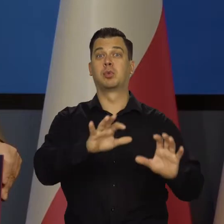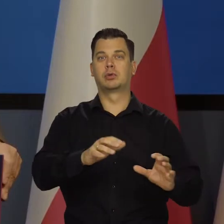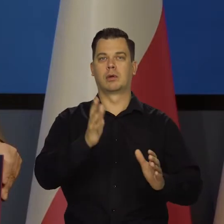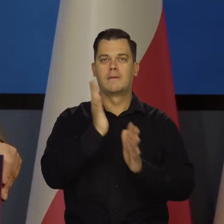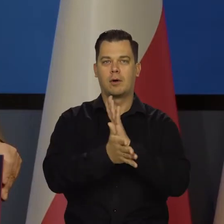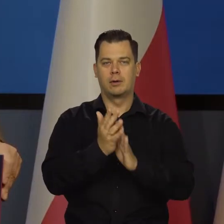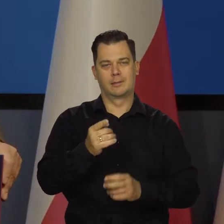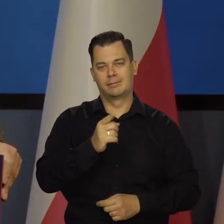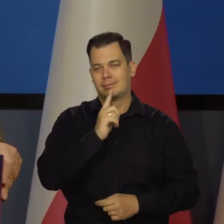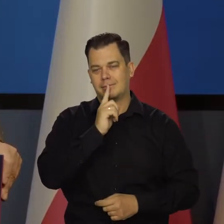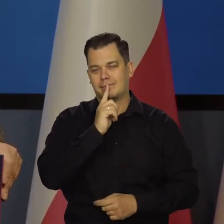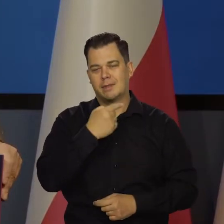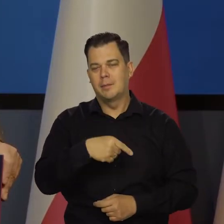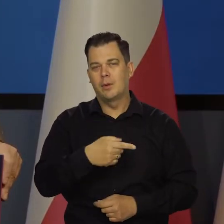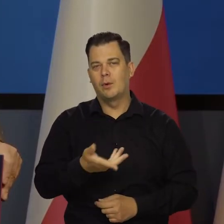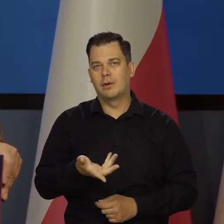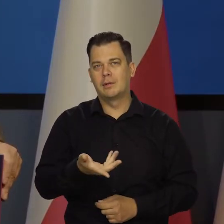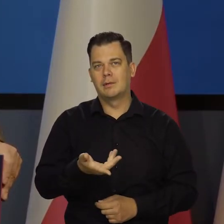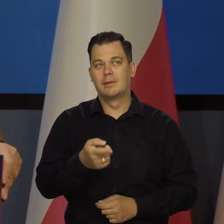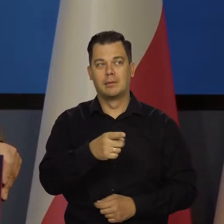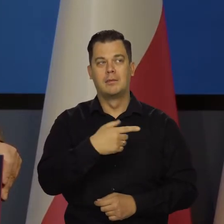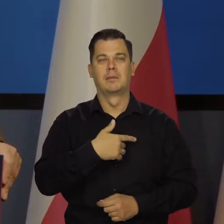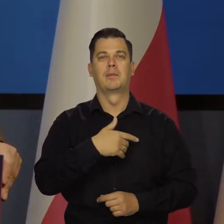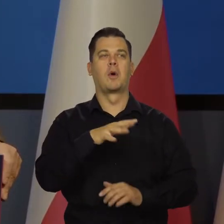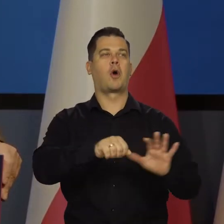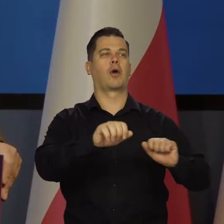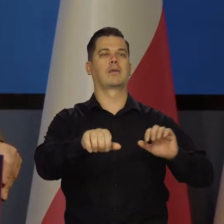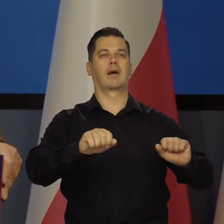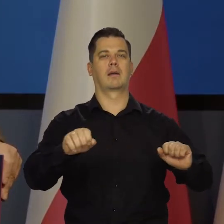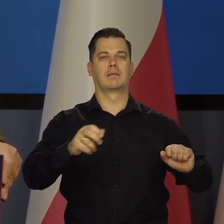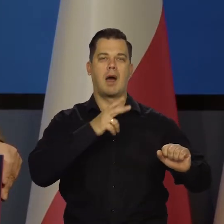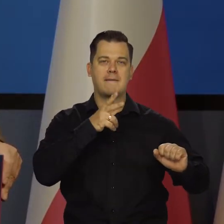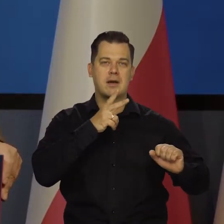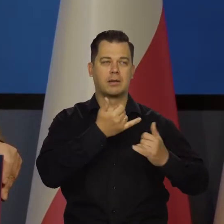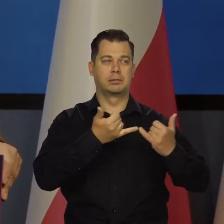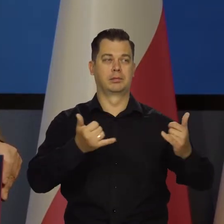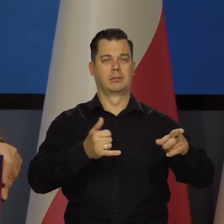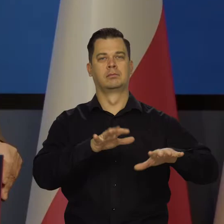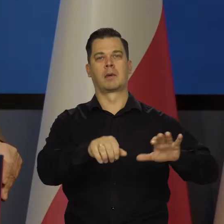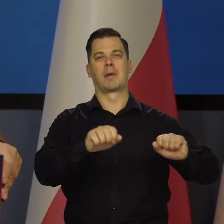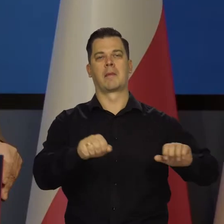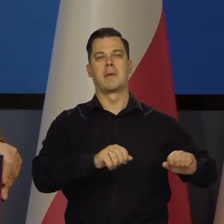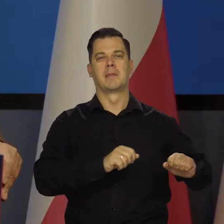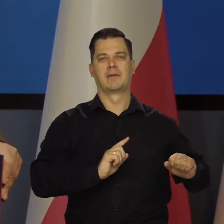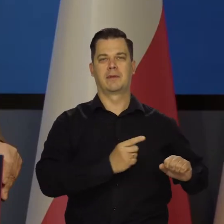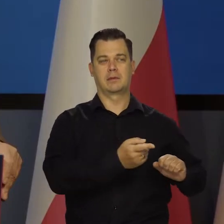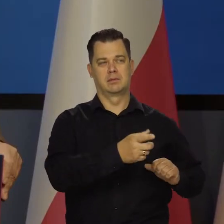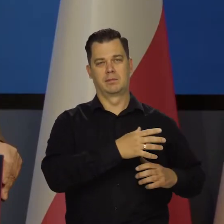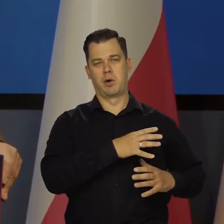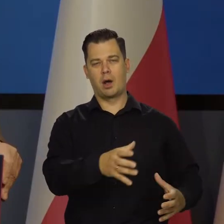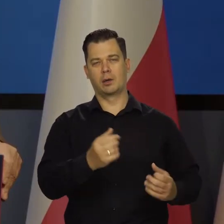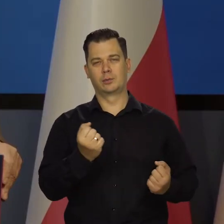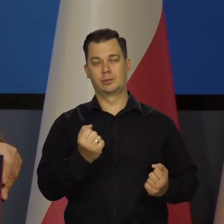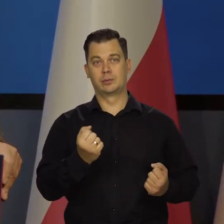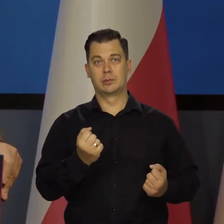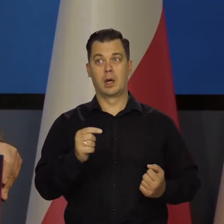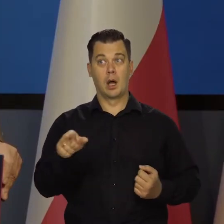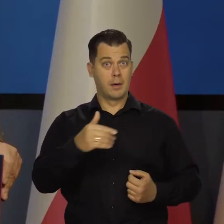mieli kolonialne imperia, z których pozyskiwali ogromne bogactwa itd. Ale będziemy mieli 80 proc..